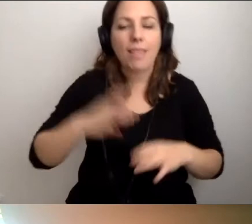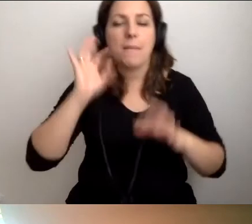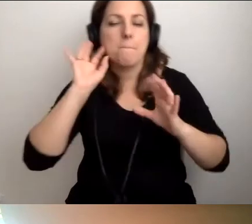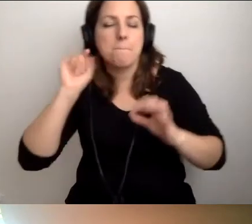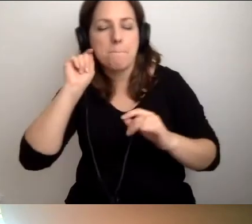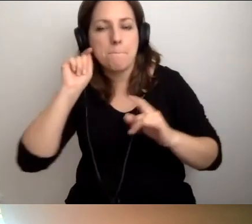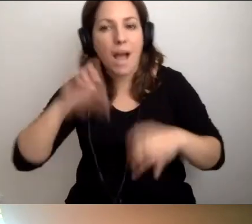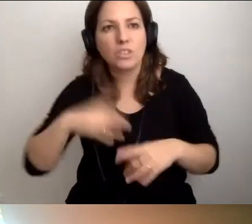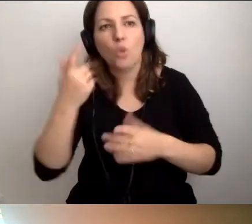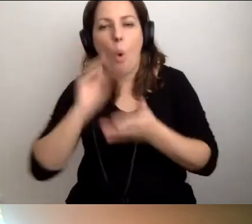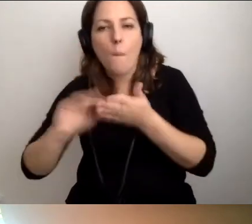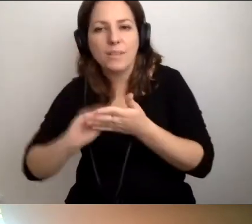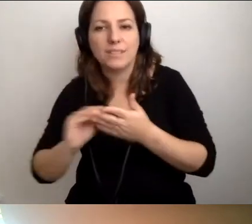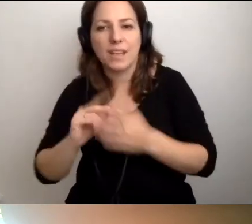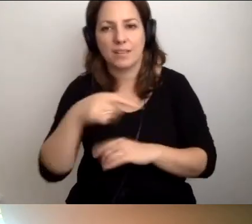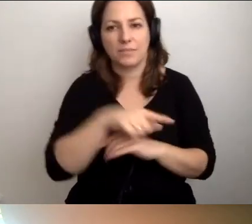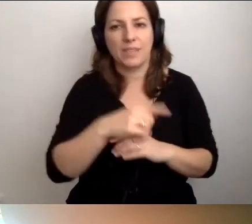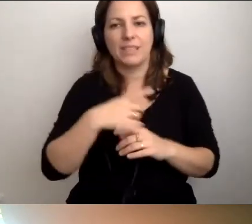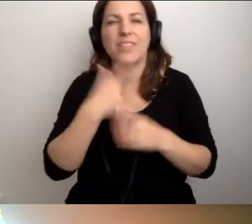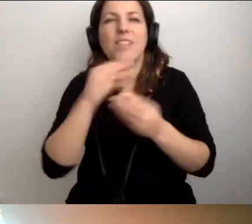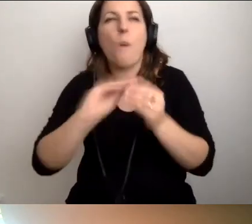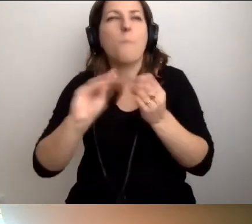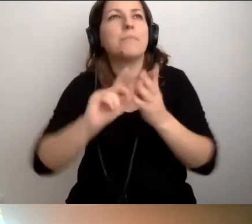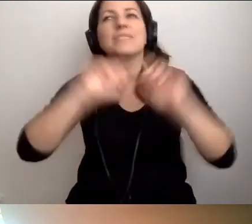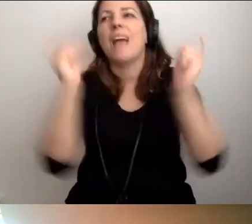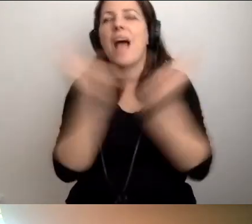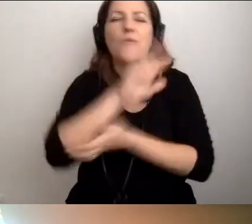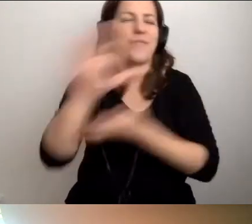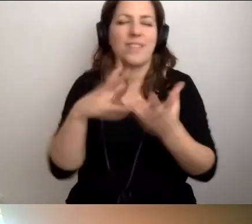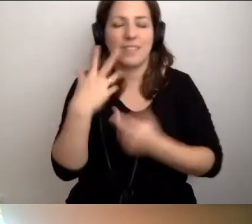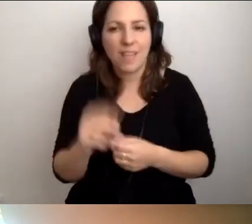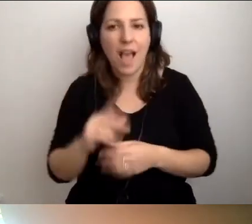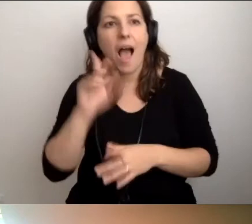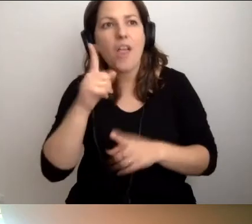Od czasu do czasu. I tak nie opiszemy całego świata. Ale jakoś opowiemy.